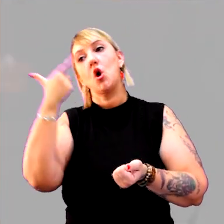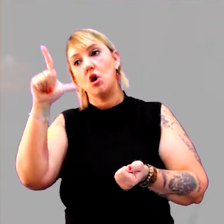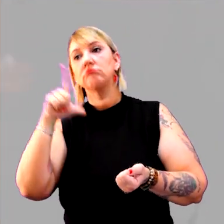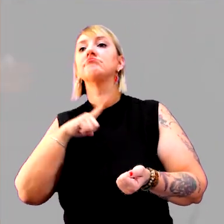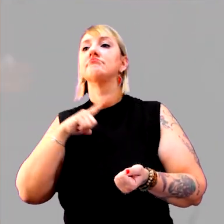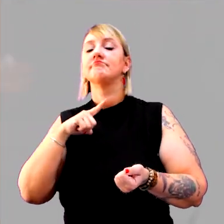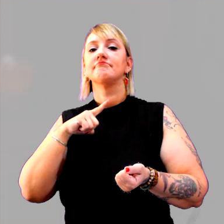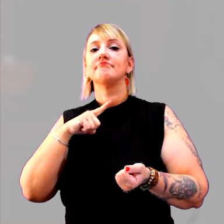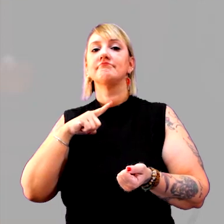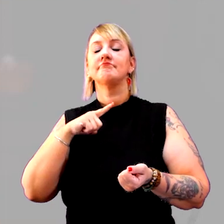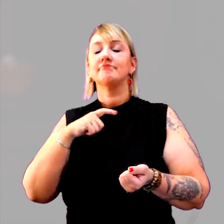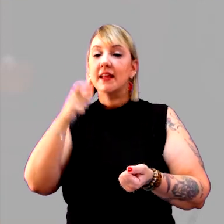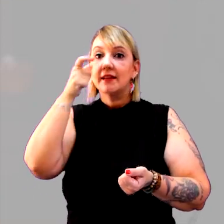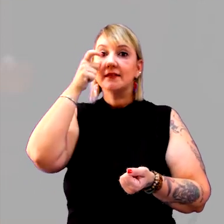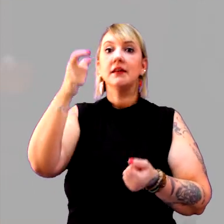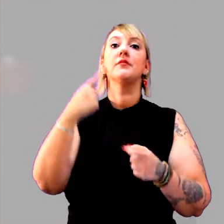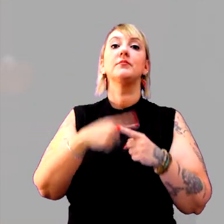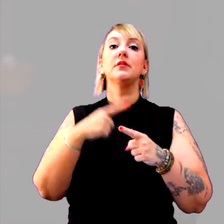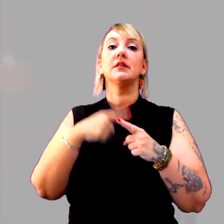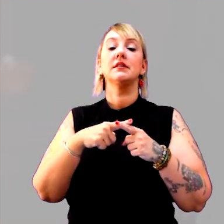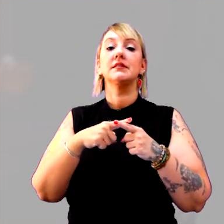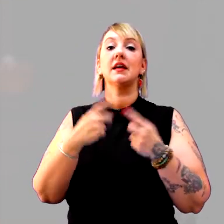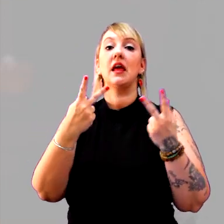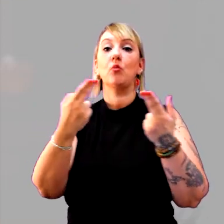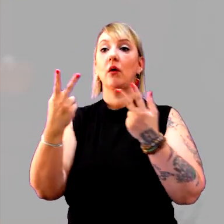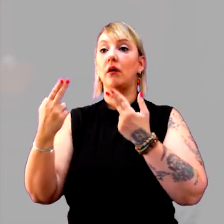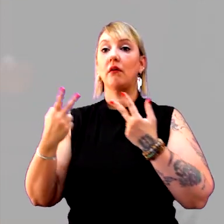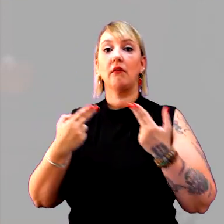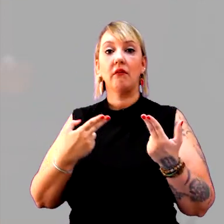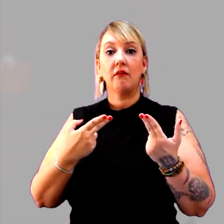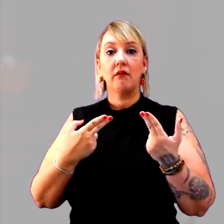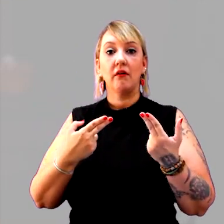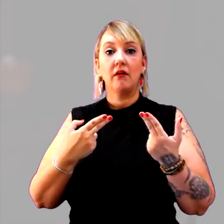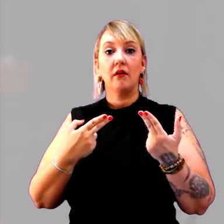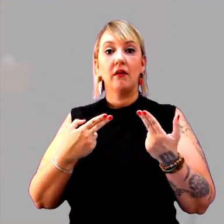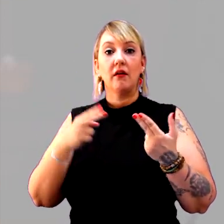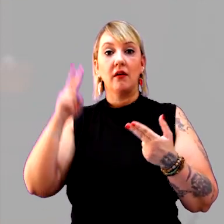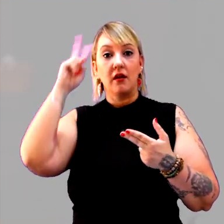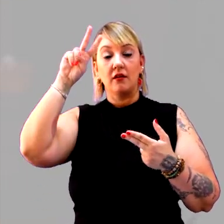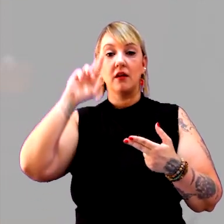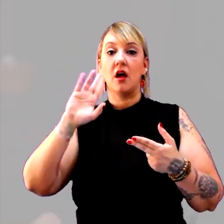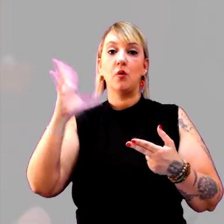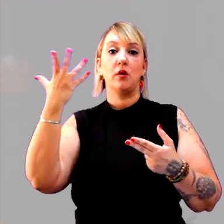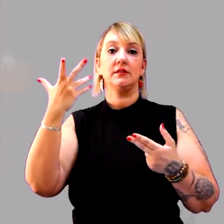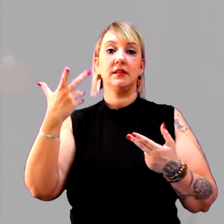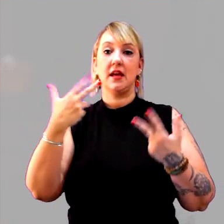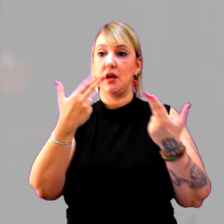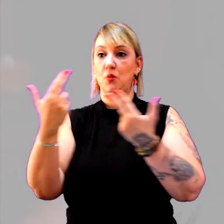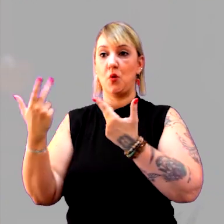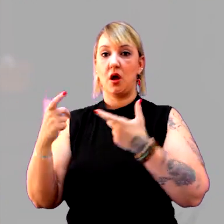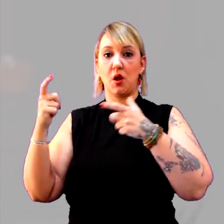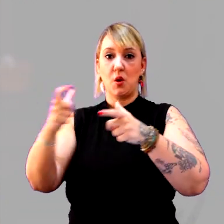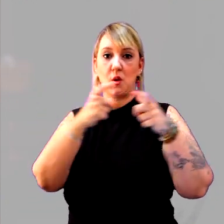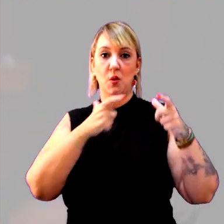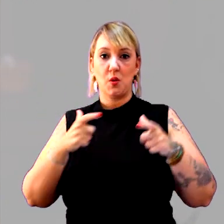Isso é muito interessante, que é a questão da simultaneidade. A história não acontece igual em todos os lugares, em todos os tempos,